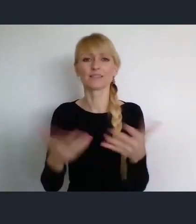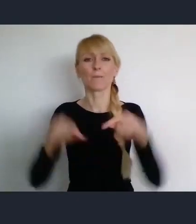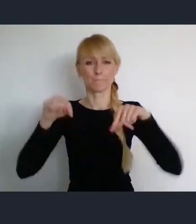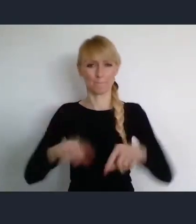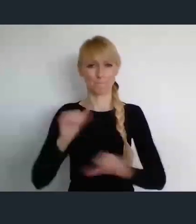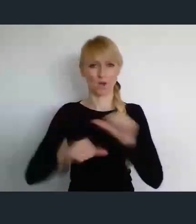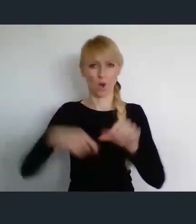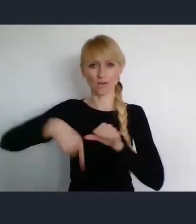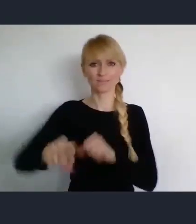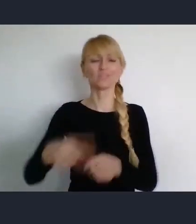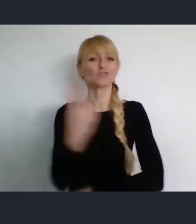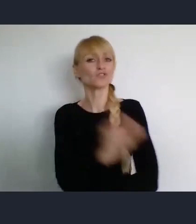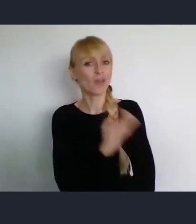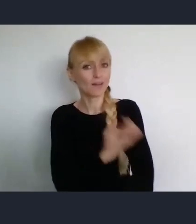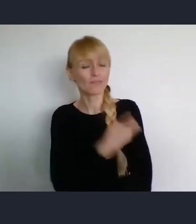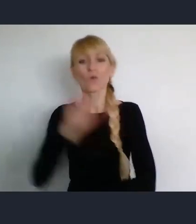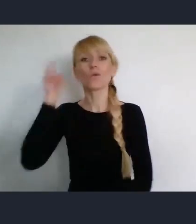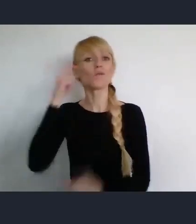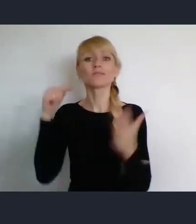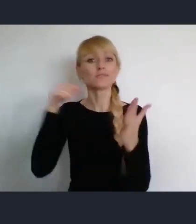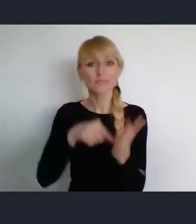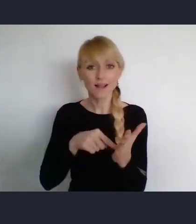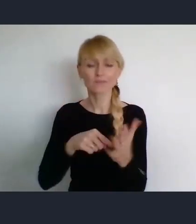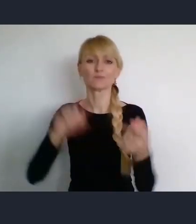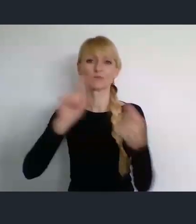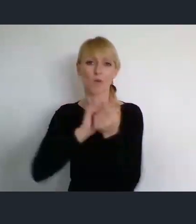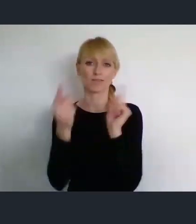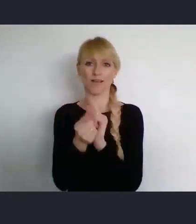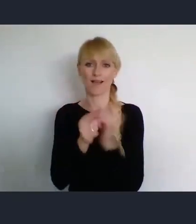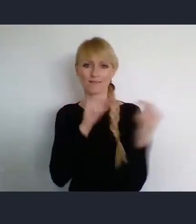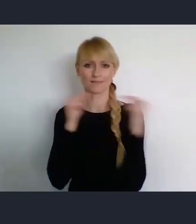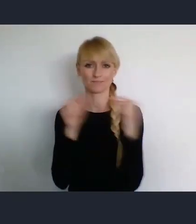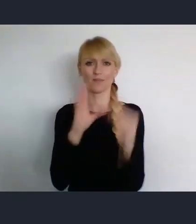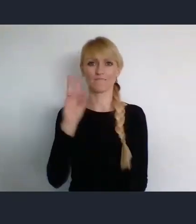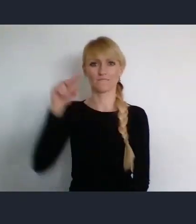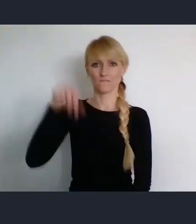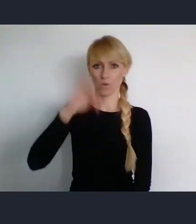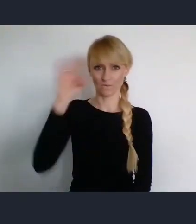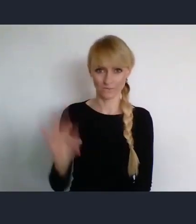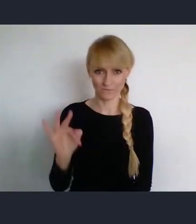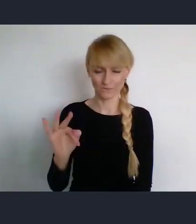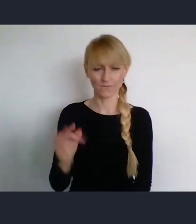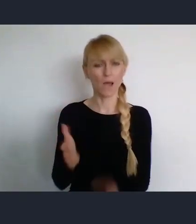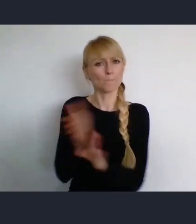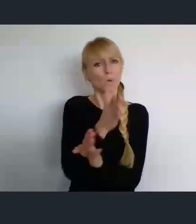celem naszego przyjazdu, było Światowe Forum Miast. Jego poprzednie lokalizacje, były z punktu widzenia Polski,